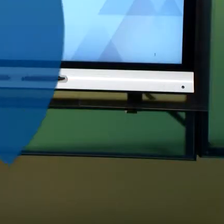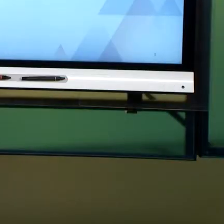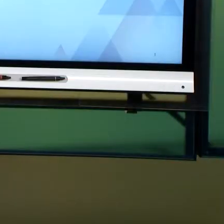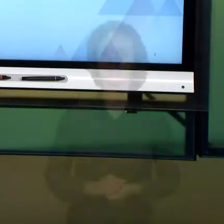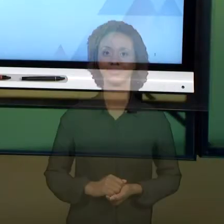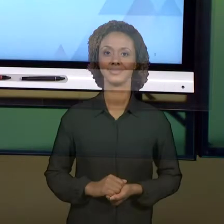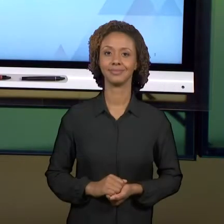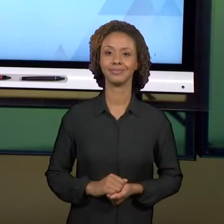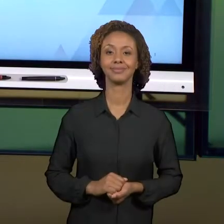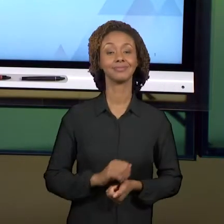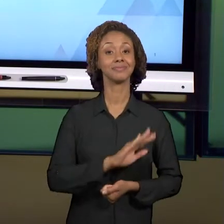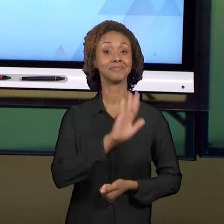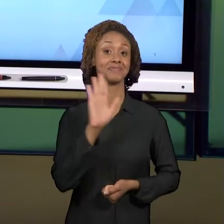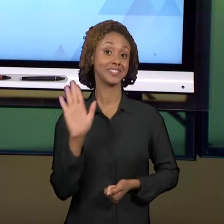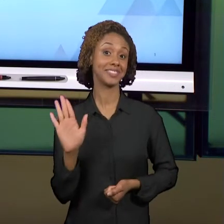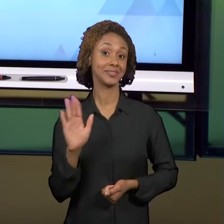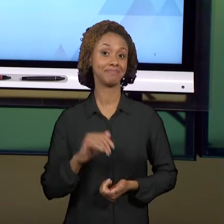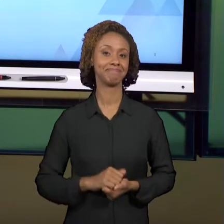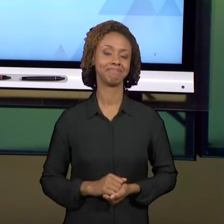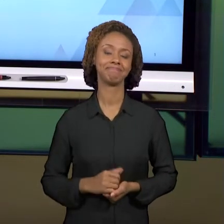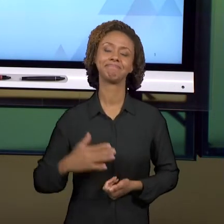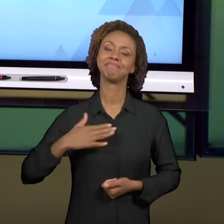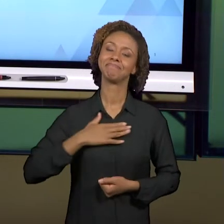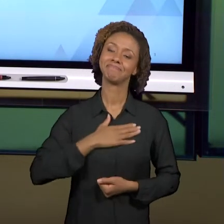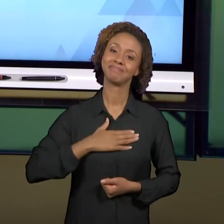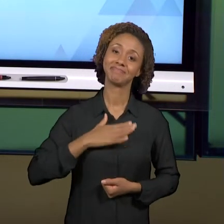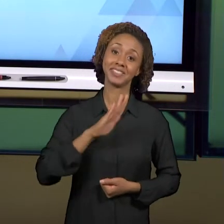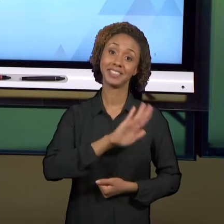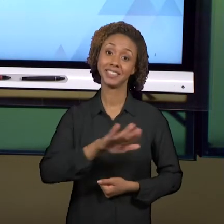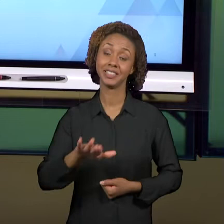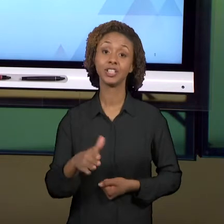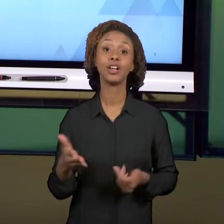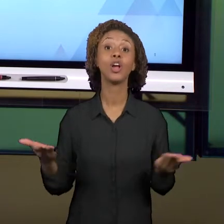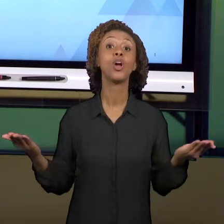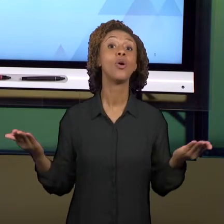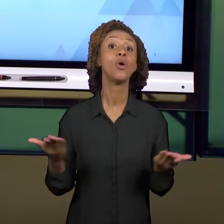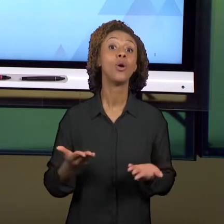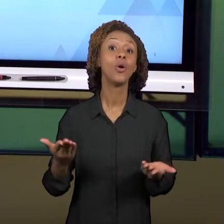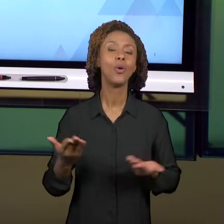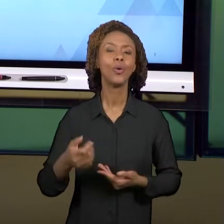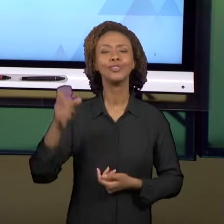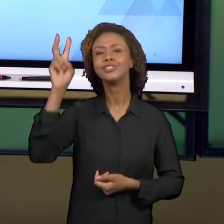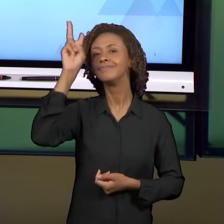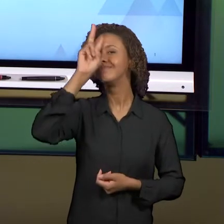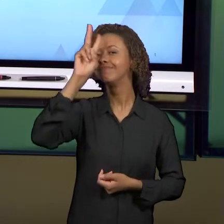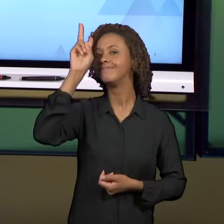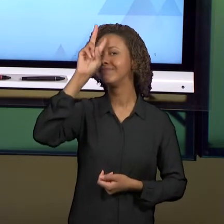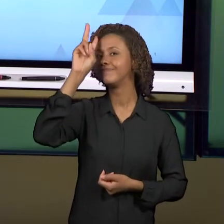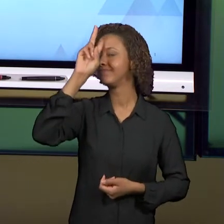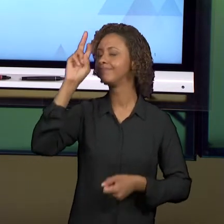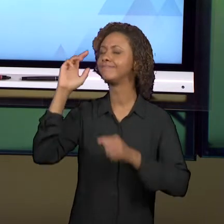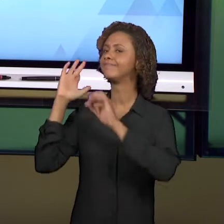[ANDREA] OLÁ, PREZADOS ALUNOS. VAMOS REVISITAR HOJE ALGUNS CONCEITOS, ALGUMAS CONSIDERAÇÕES PARA